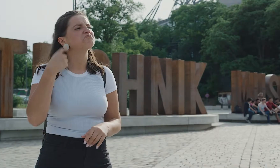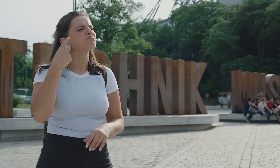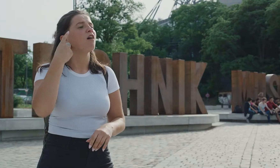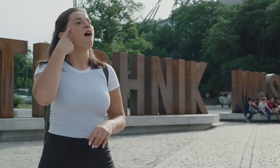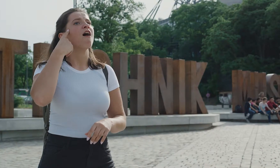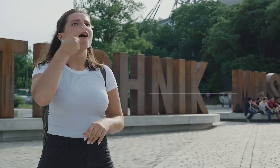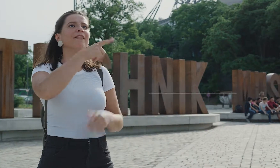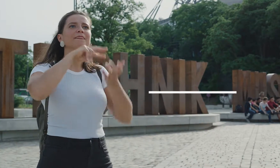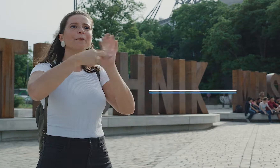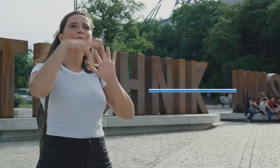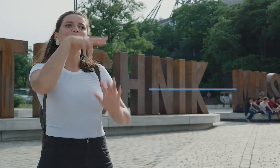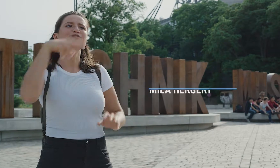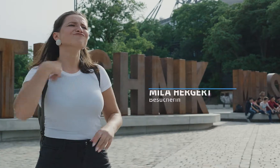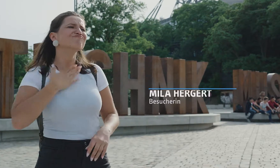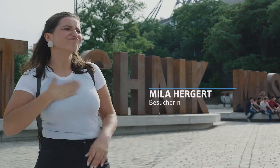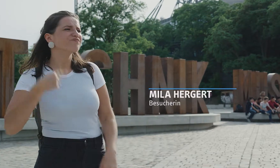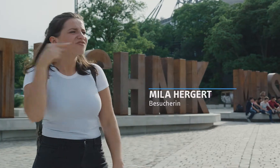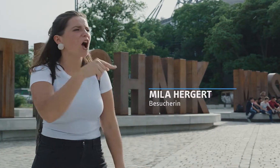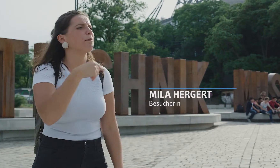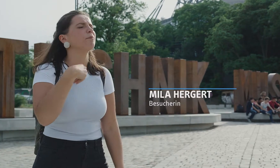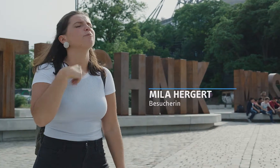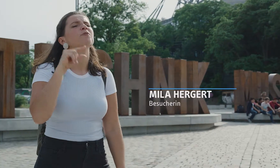Genau! Das Deutsche Technikmuseum! Da will ich hin!